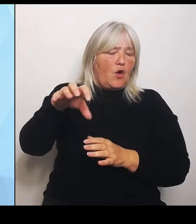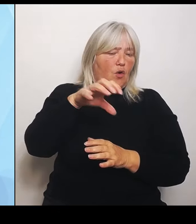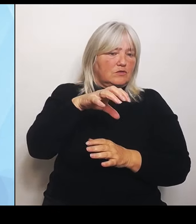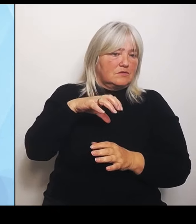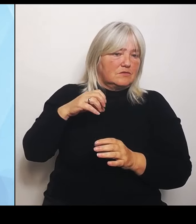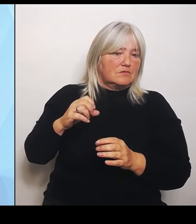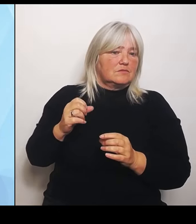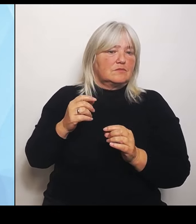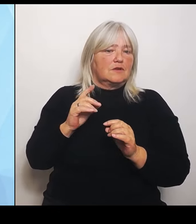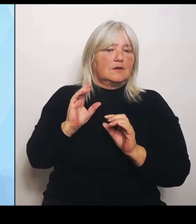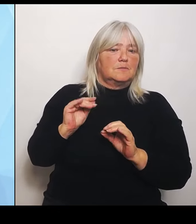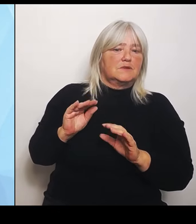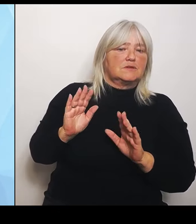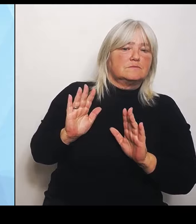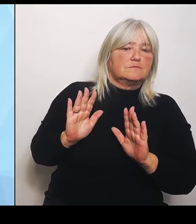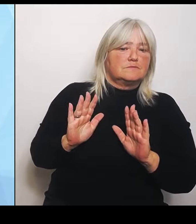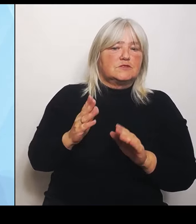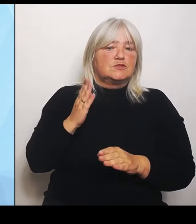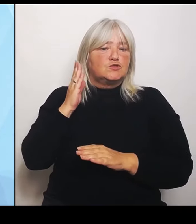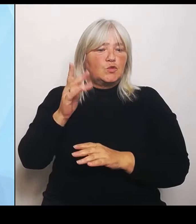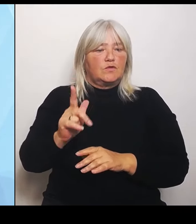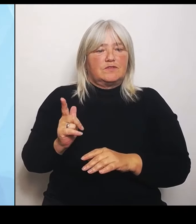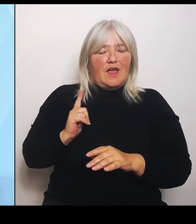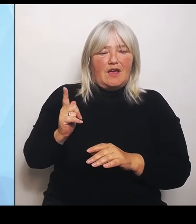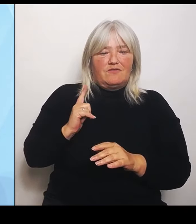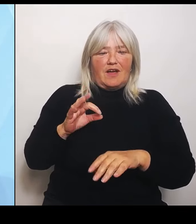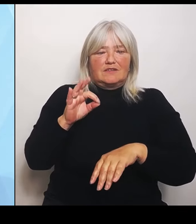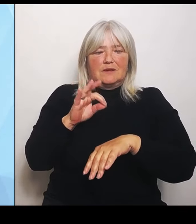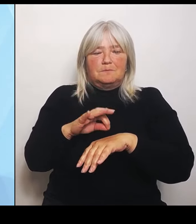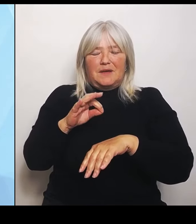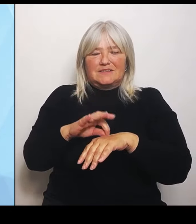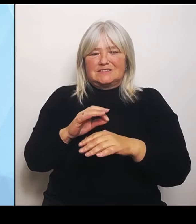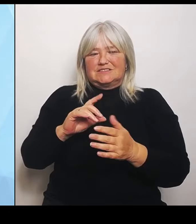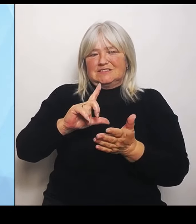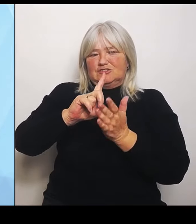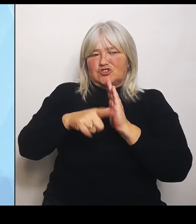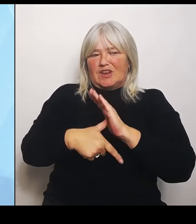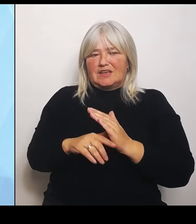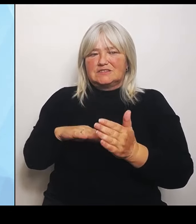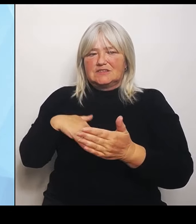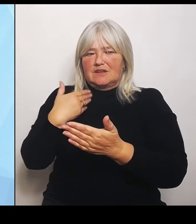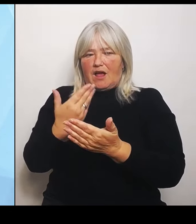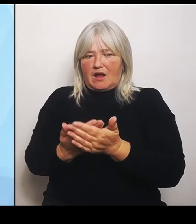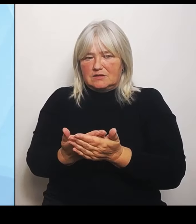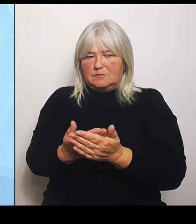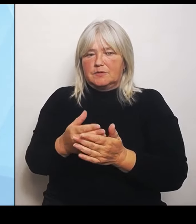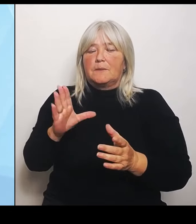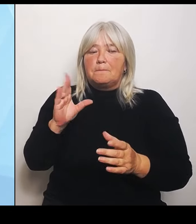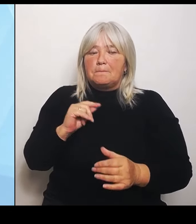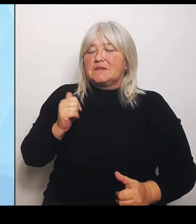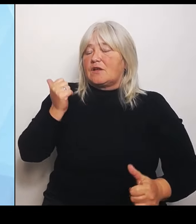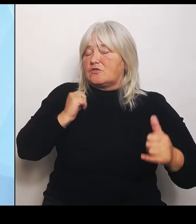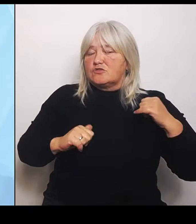Leistungsangeboten samt der Notfallversorgung, um darüber einen Überblick zu bekommen. Alle Beteiligten müssen sich auf die